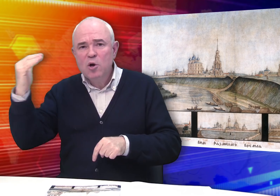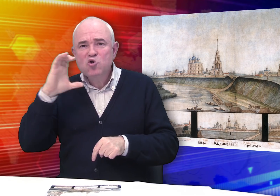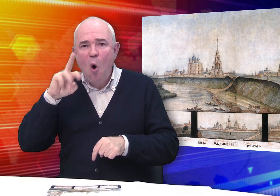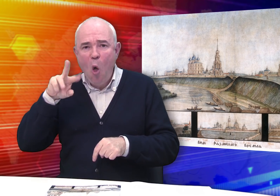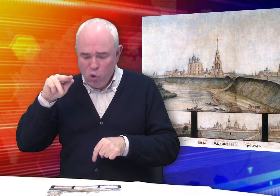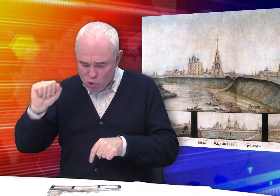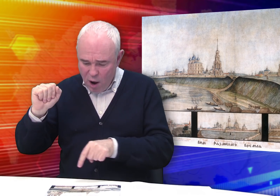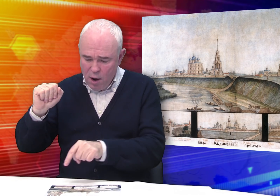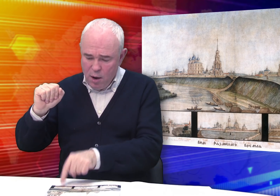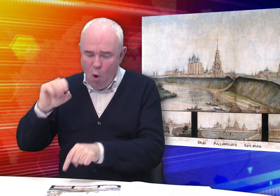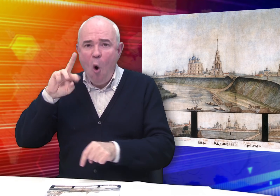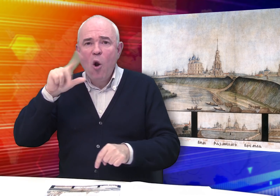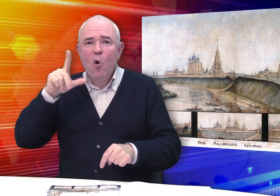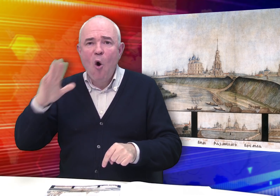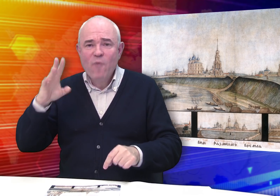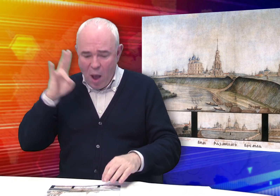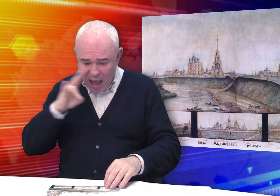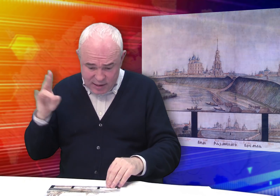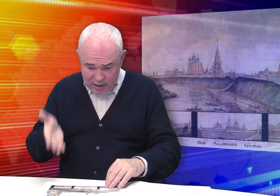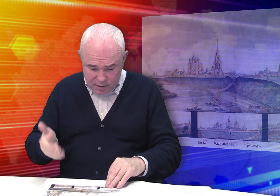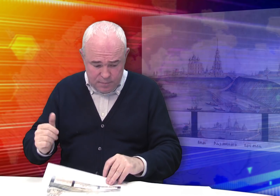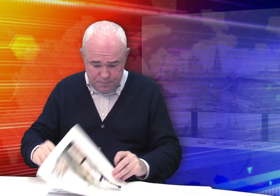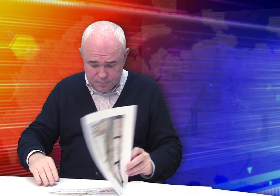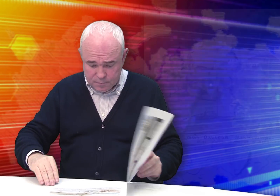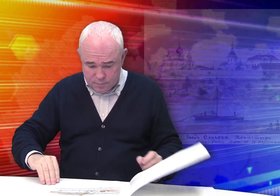Солотчинского и Ольгова.